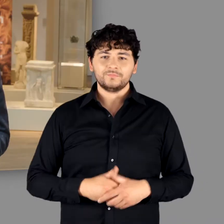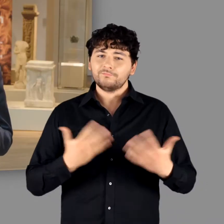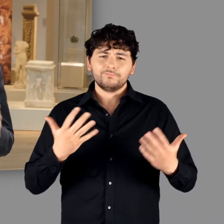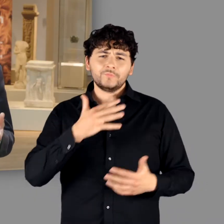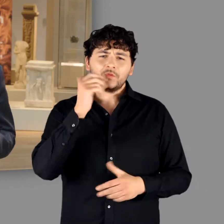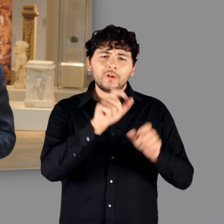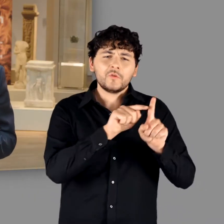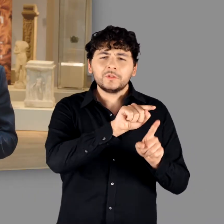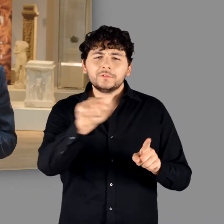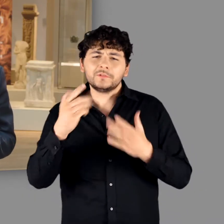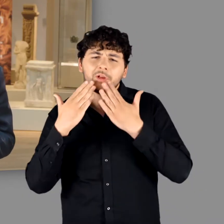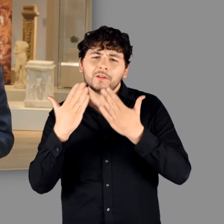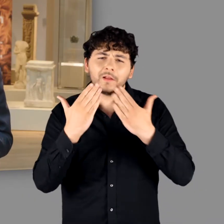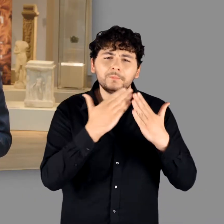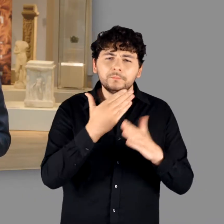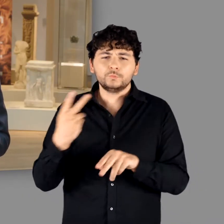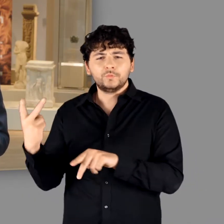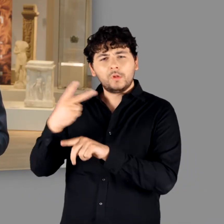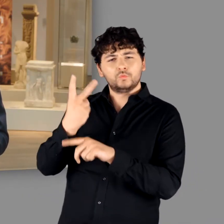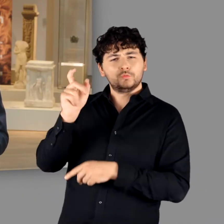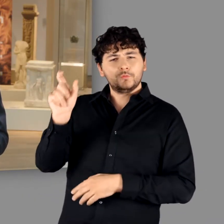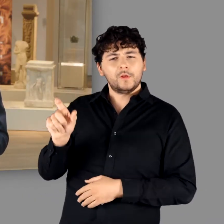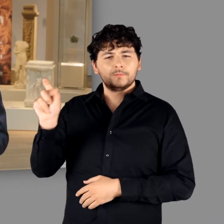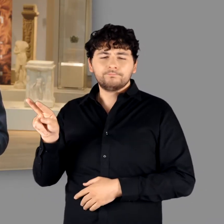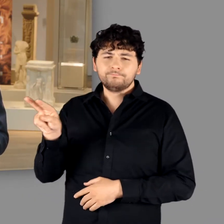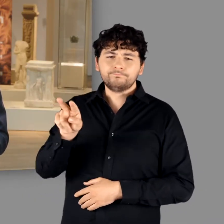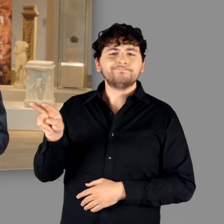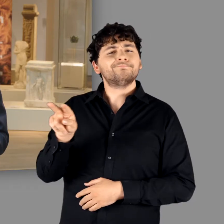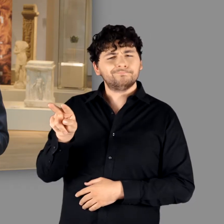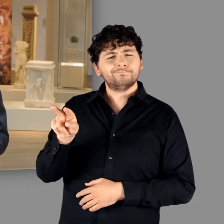Gleichsam stellvertretend für alle, die zum Gelingen der Ausstellung beigetragen haben,